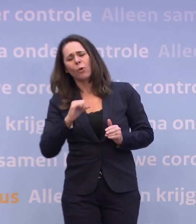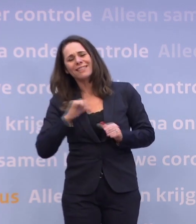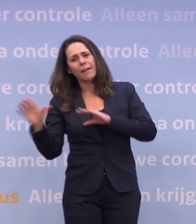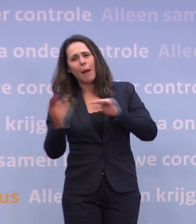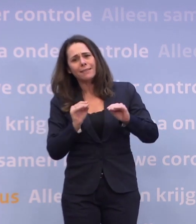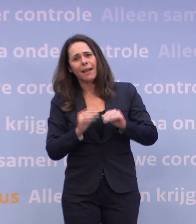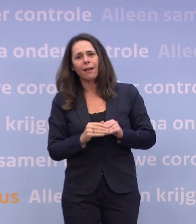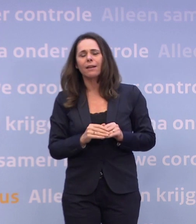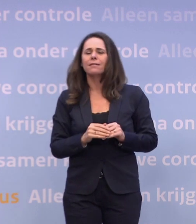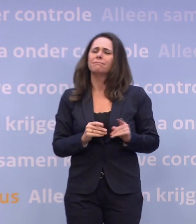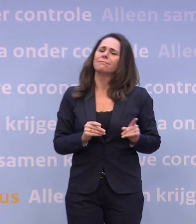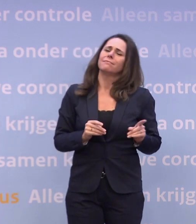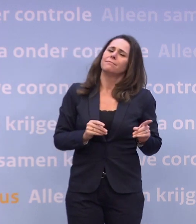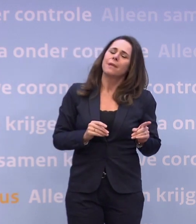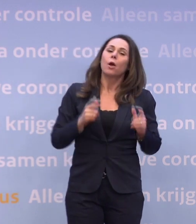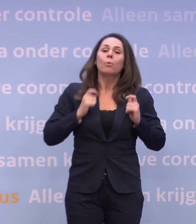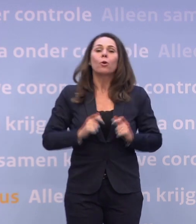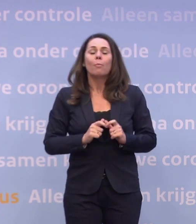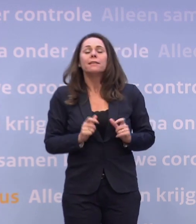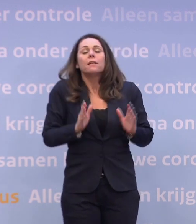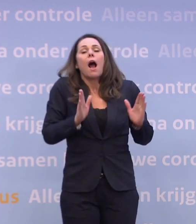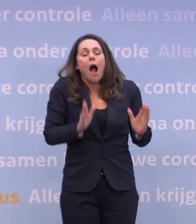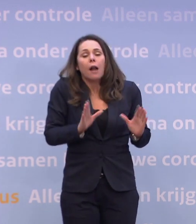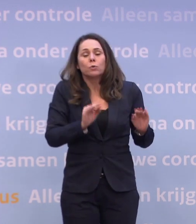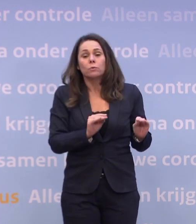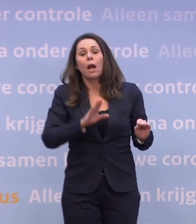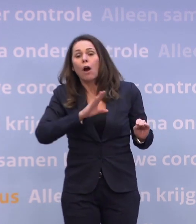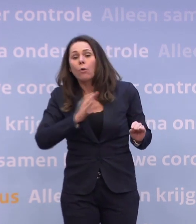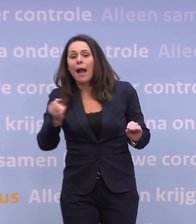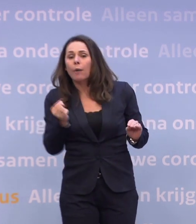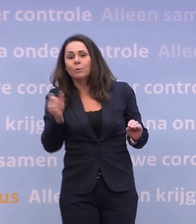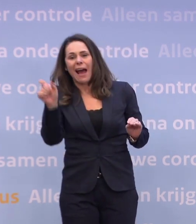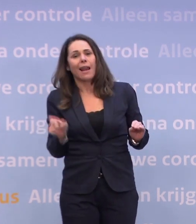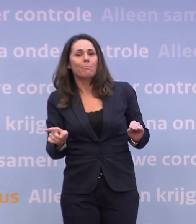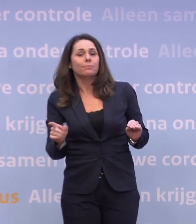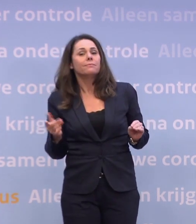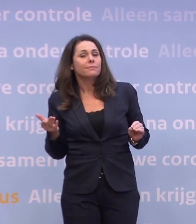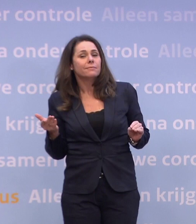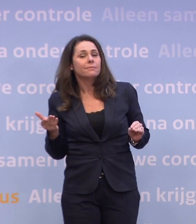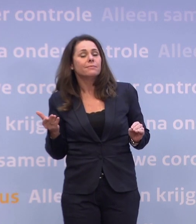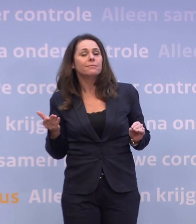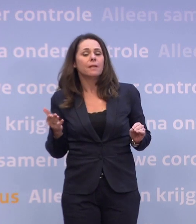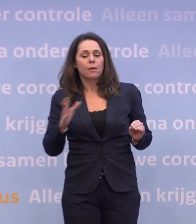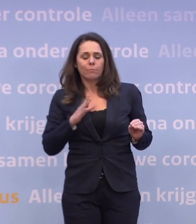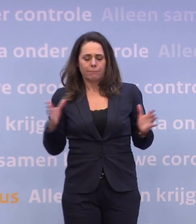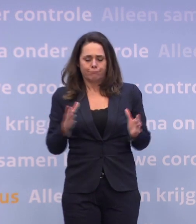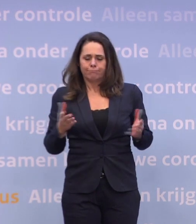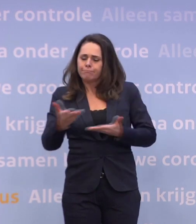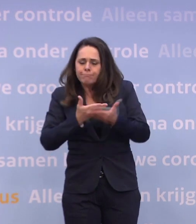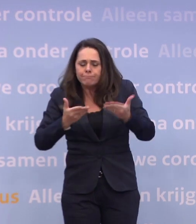Maar dat doen burgemeesters ook en dat doet ook burgemeester Aboutaleb. Dat doen alle burgemeesters om ook met hun winkels in overleg te treden...